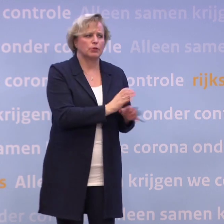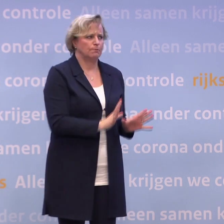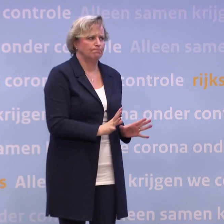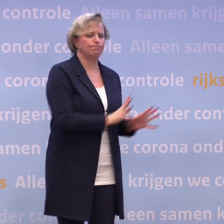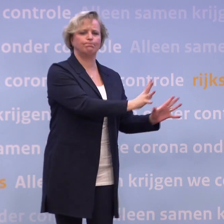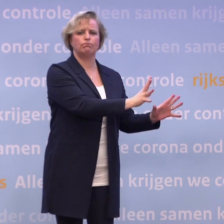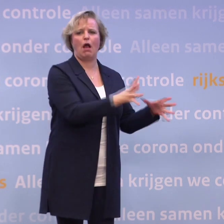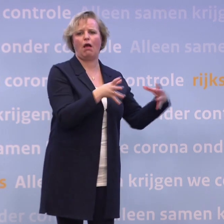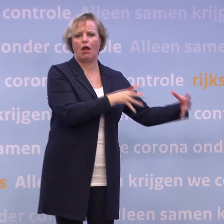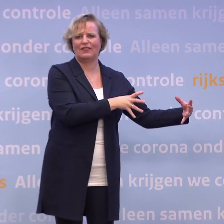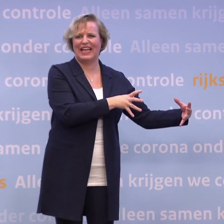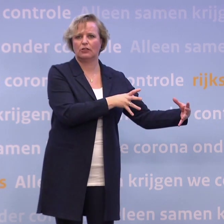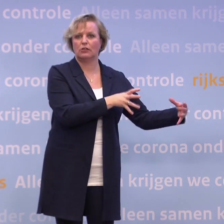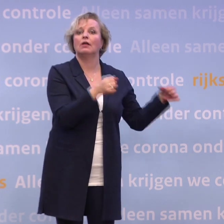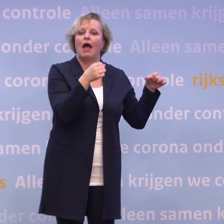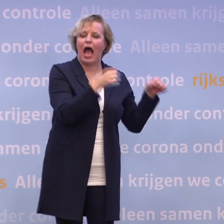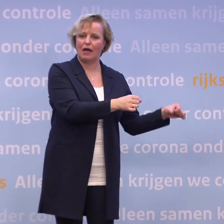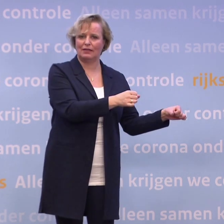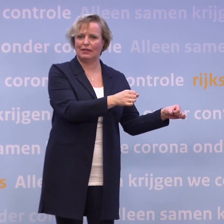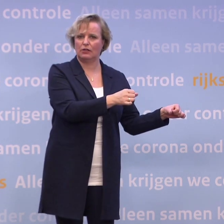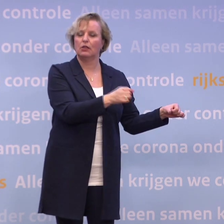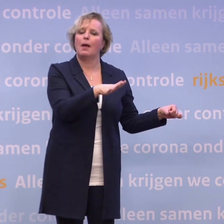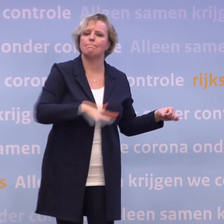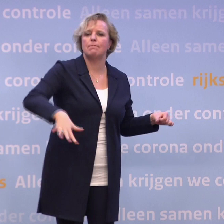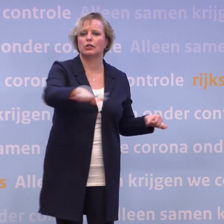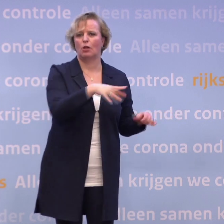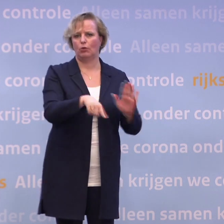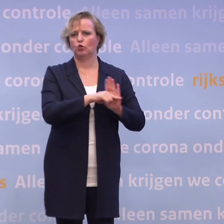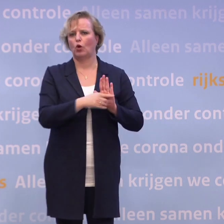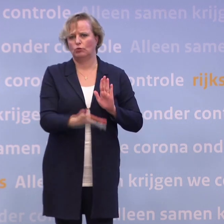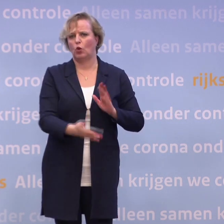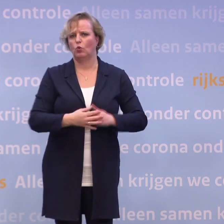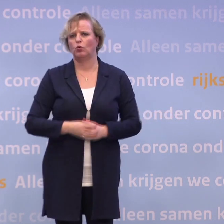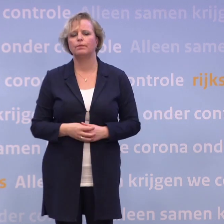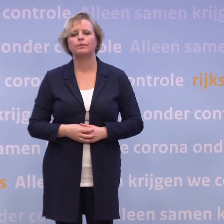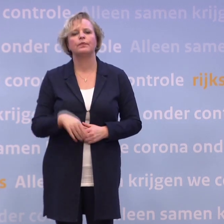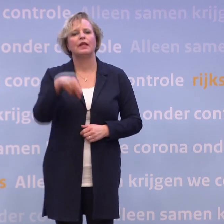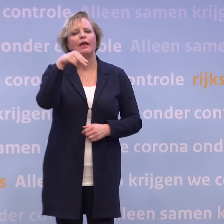...en daar ook echt op aandringen en als de maatschappelijke norm te maken. NRC.